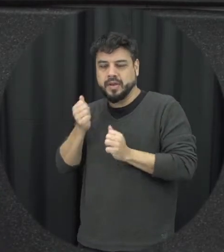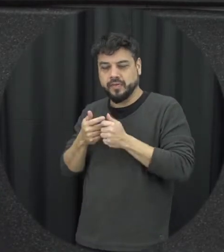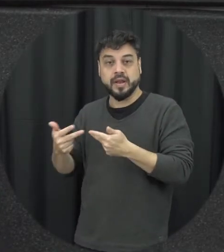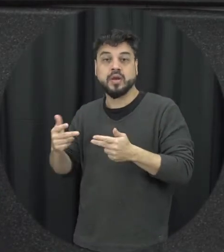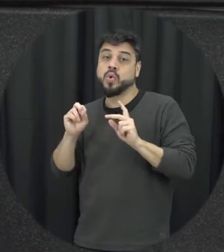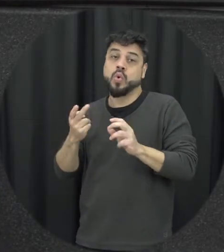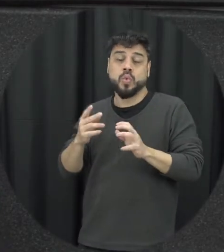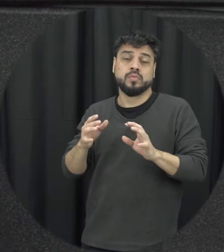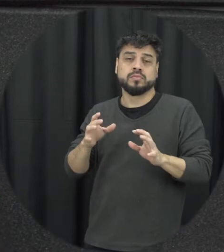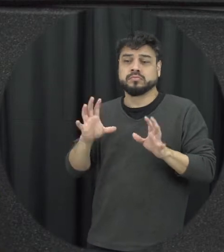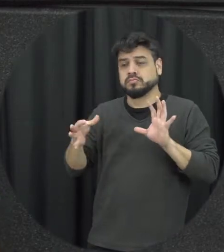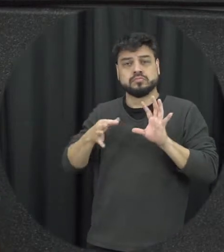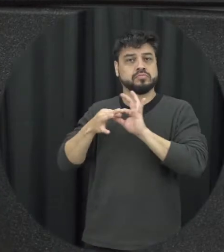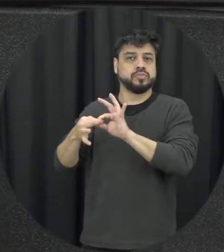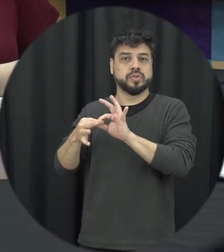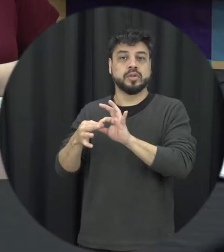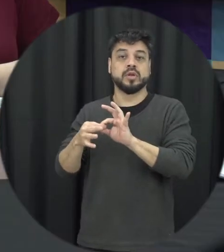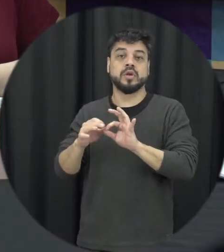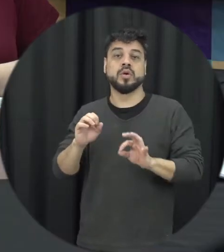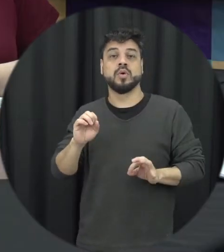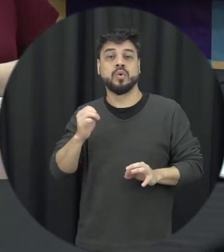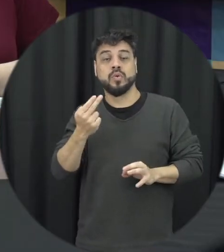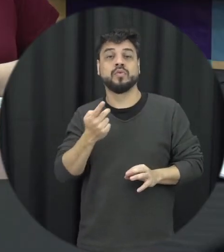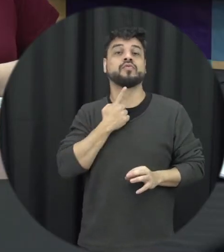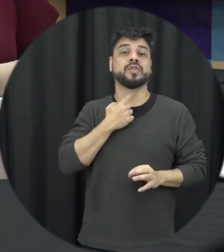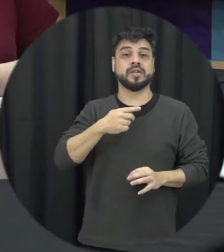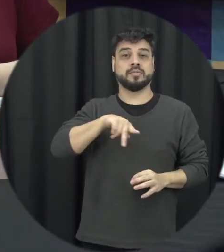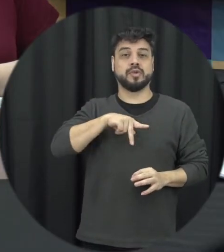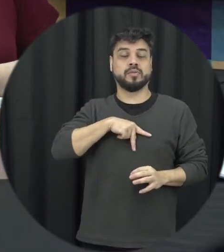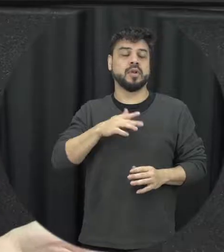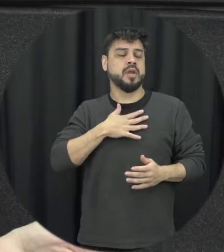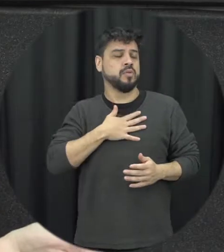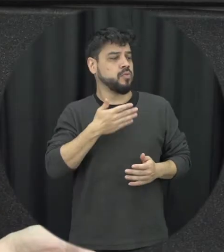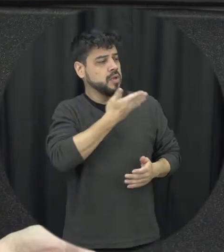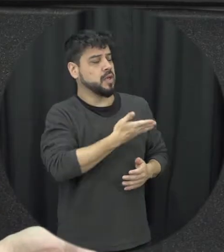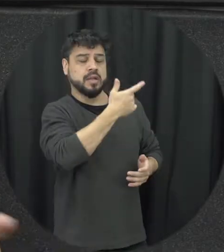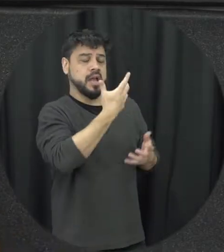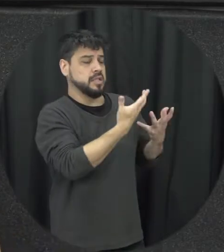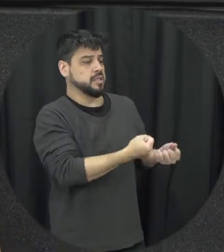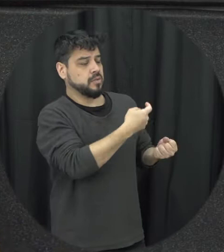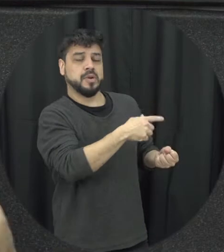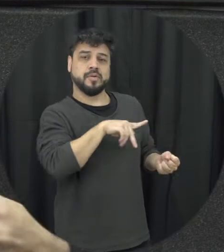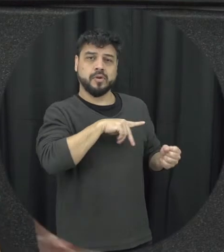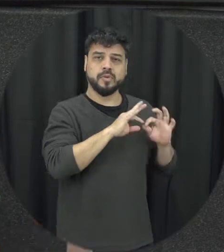que a gente tenha ou vontade expressa as pessoas da minha família né então assim existe também